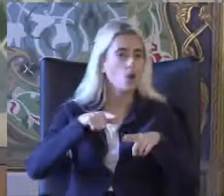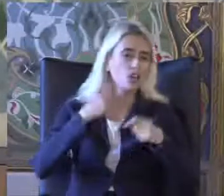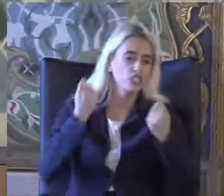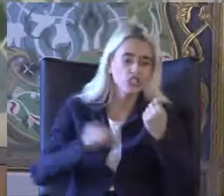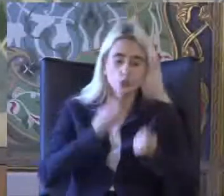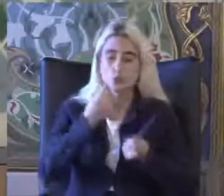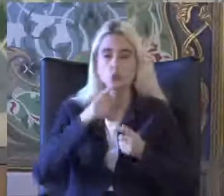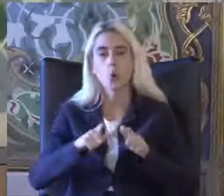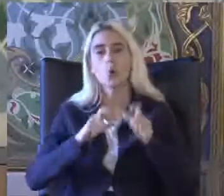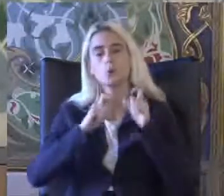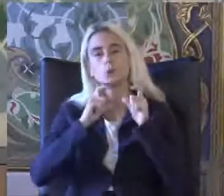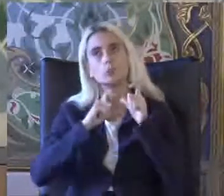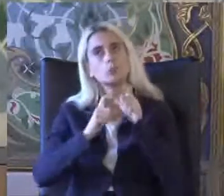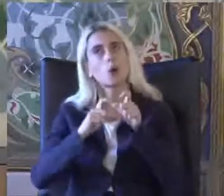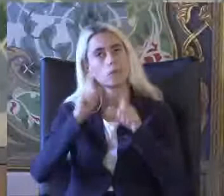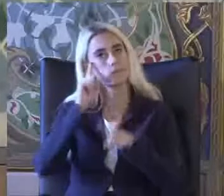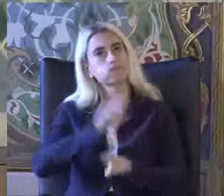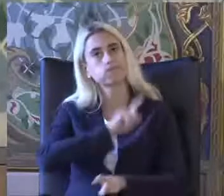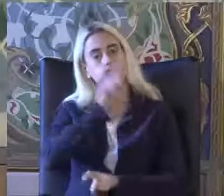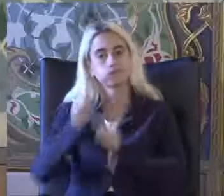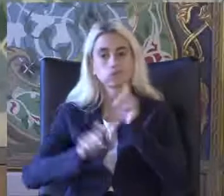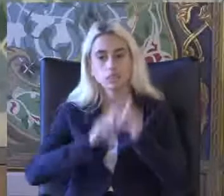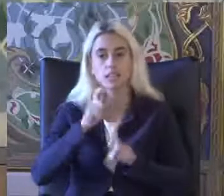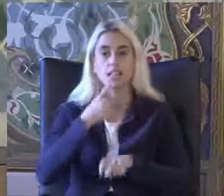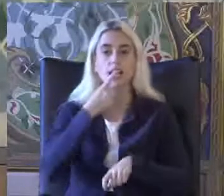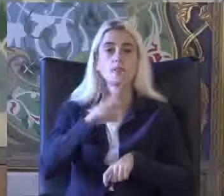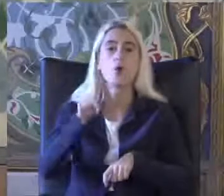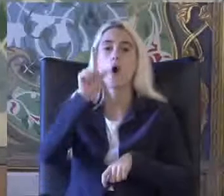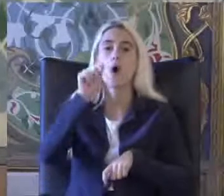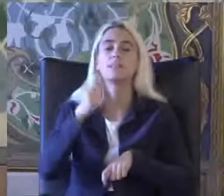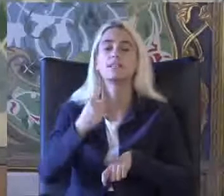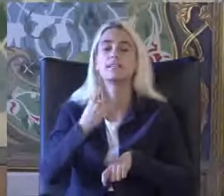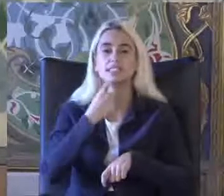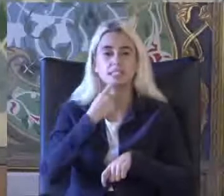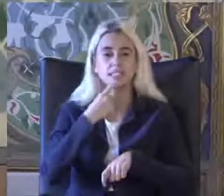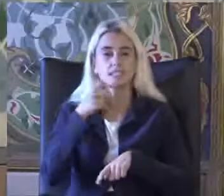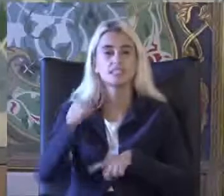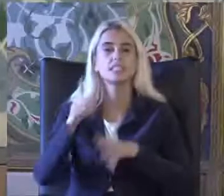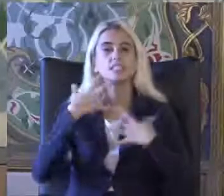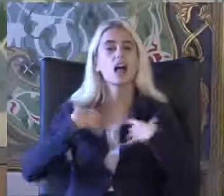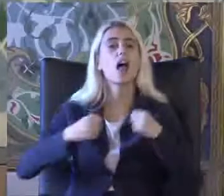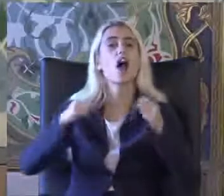Bu sorgulanan durumlara göre Örneğin 2011'de sağlık araştırmasında 100'de 15